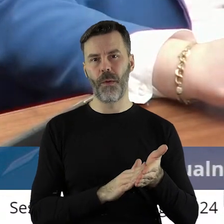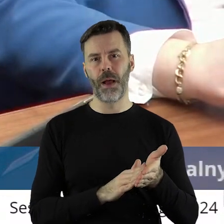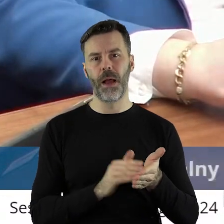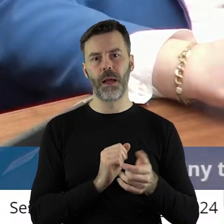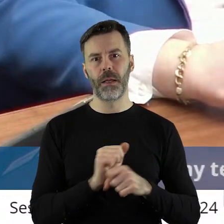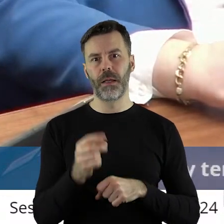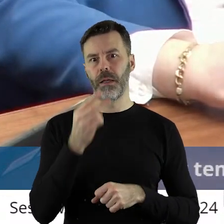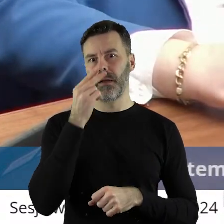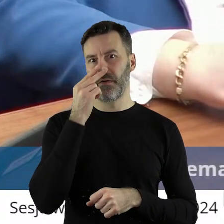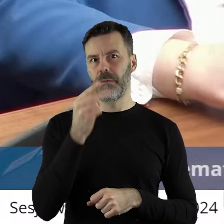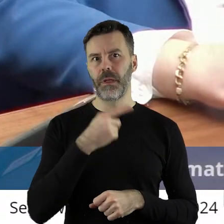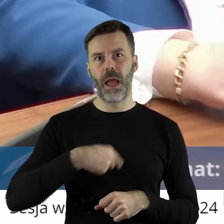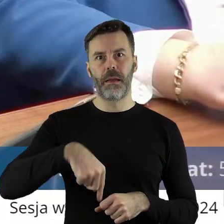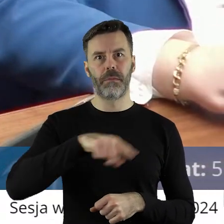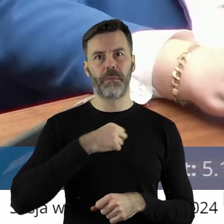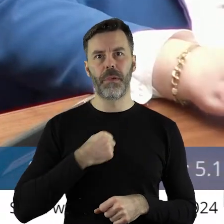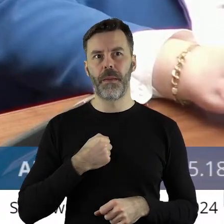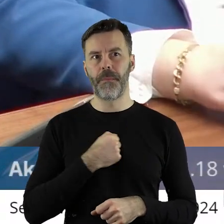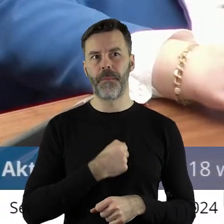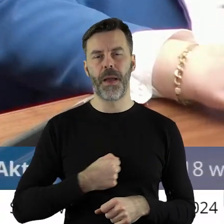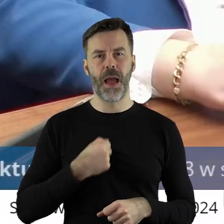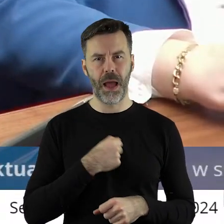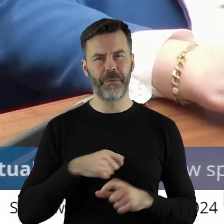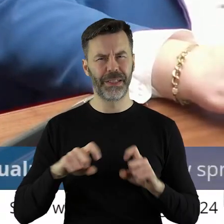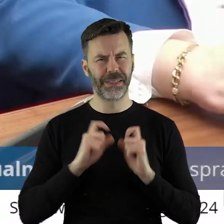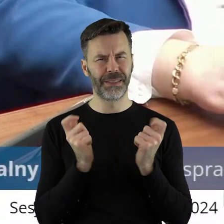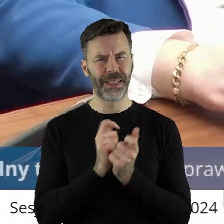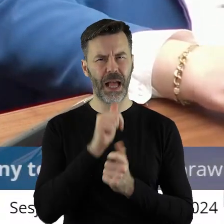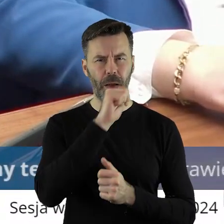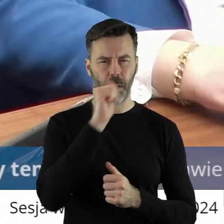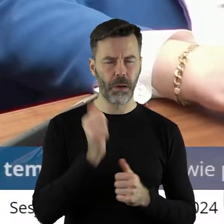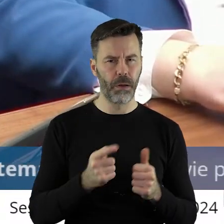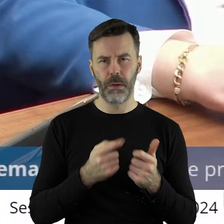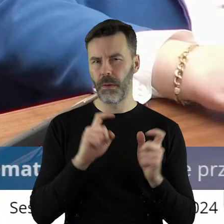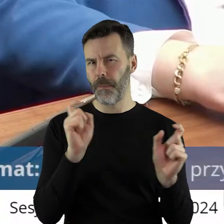to olbrzymie zaniepokojenie, który w całej Europie, bo jest i we Francji,